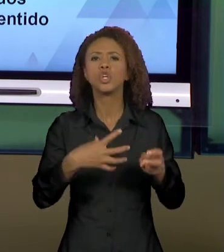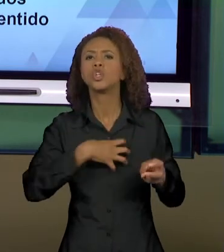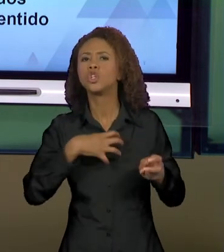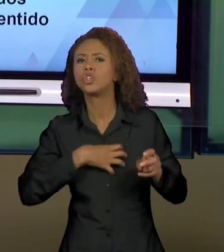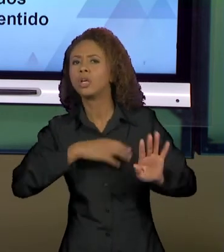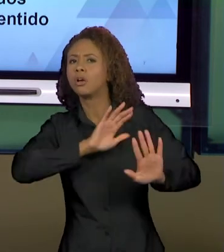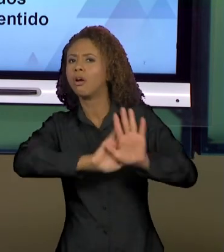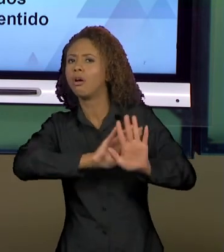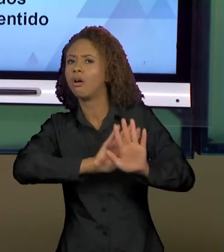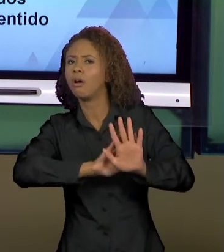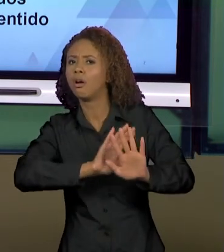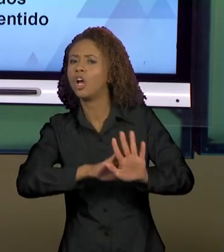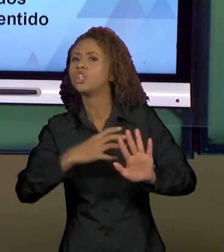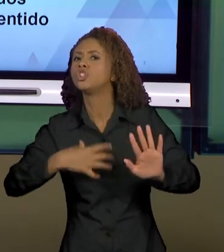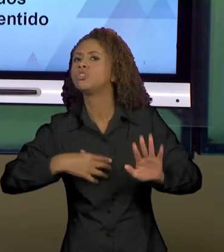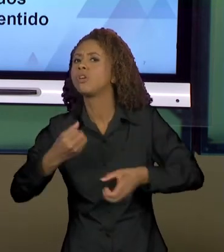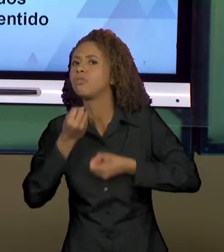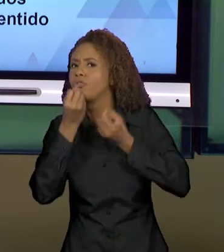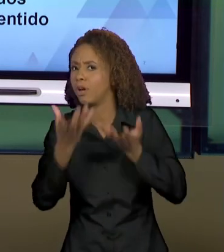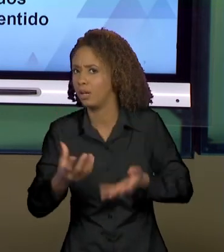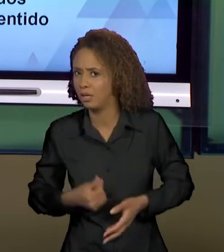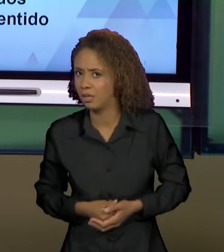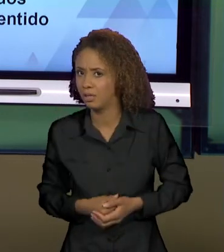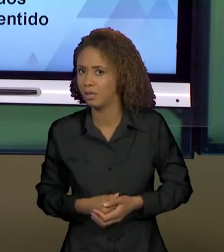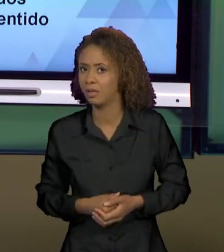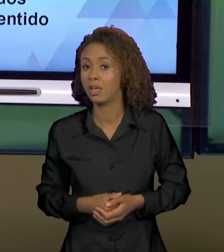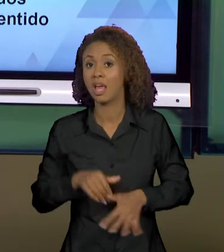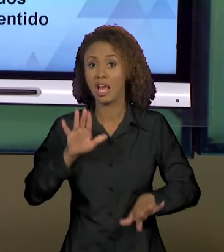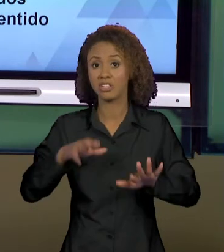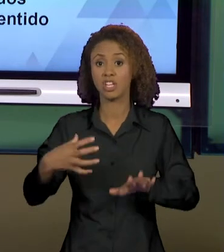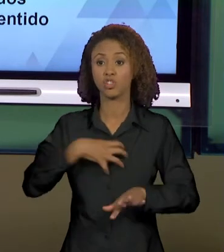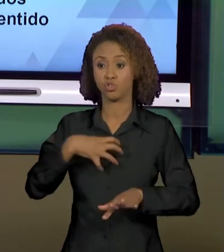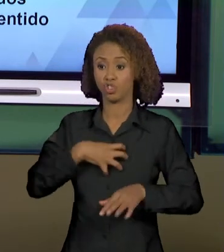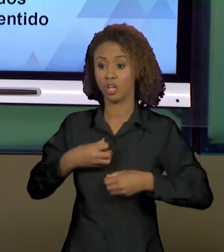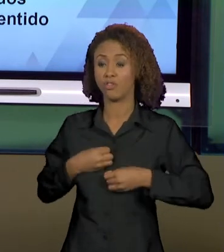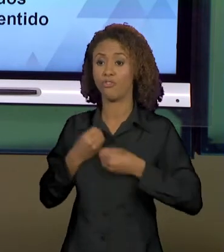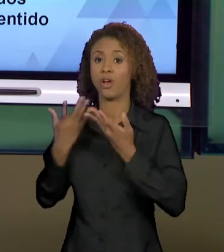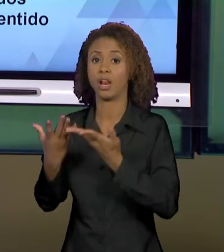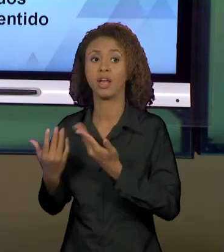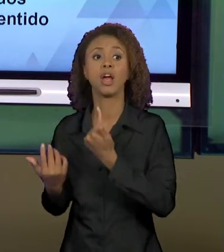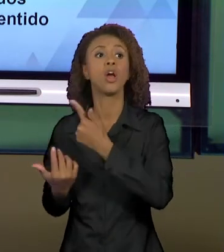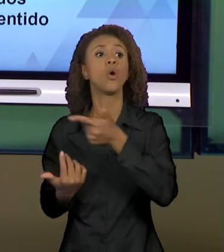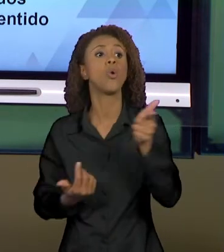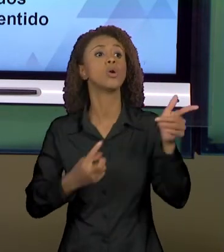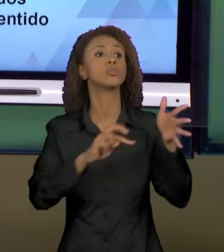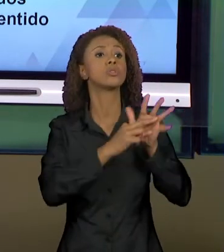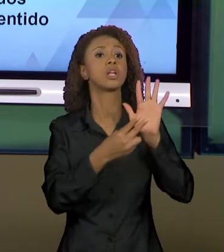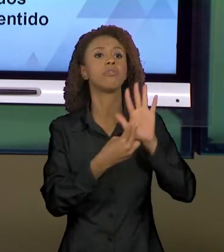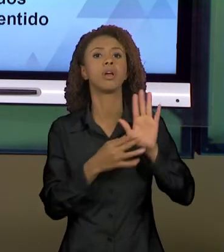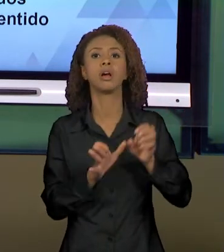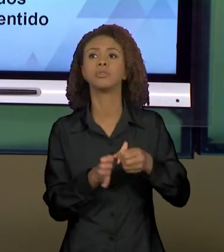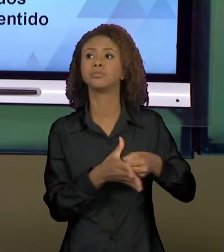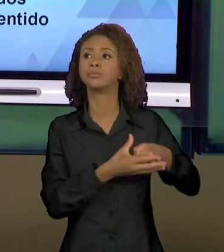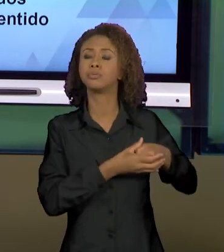COMO QUE AO DIZER DE UMA MANEIRA EU SILENCIO OUTROS SENTIDOS, MAS QUE SÃO POSSÍVEIS E QUE